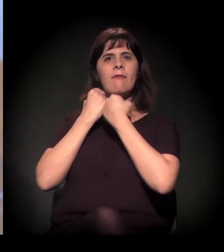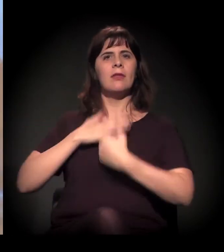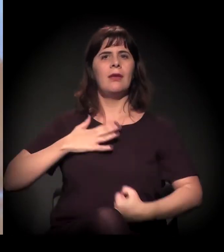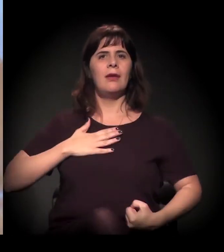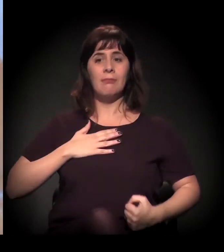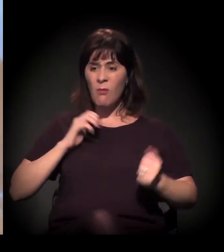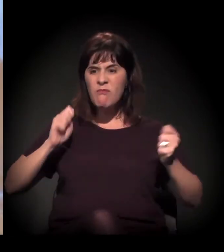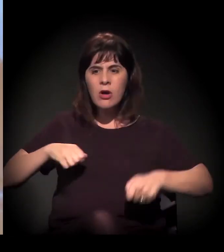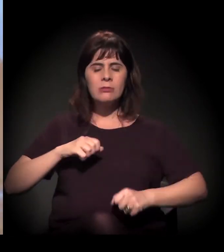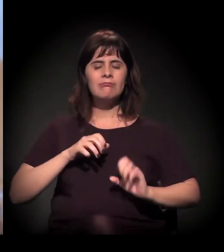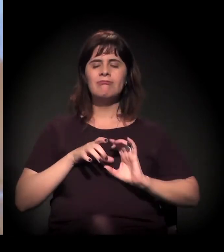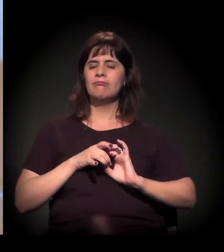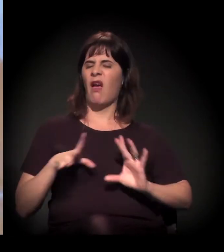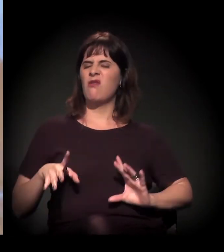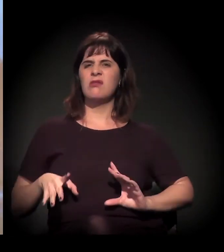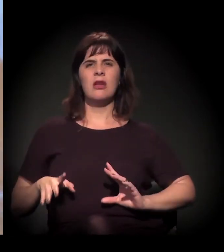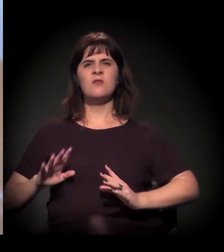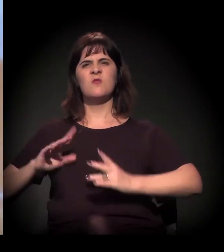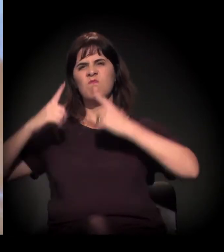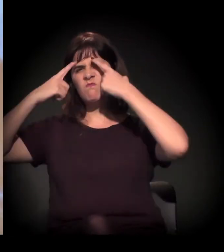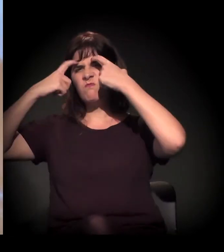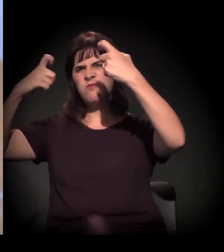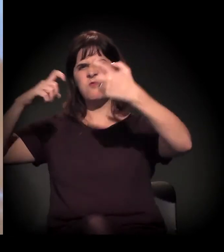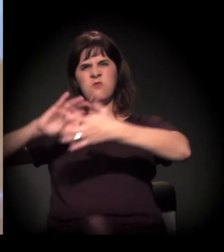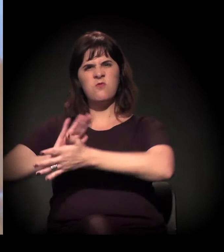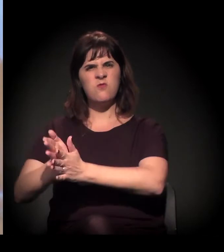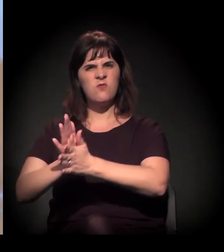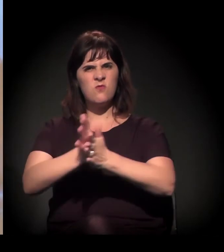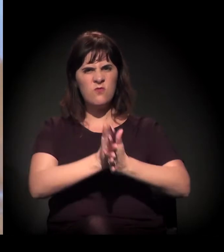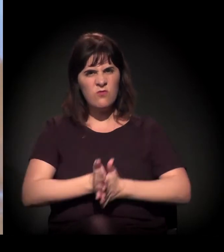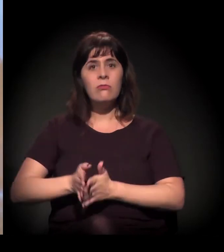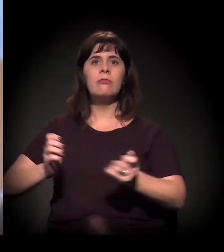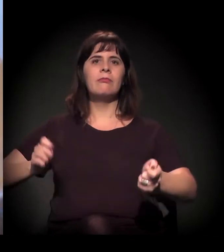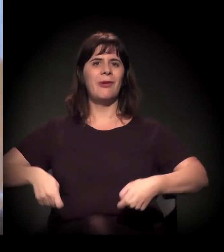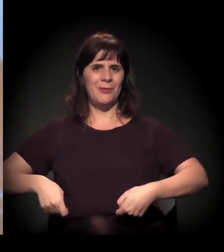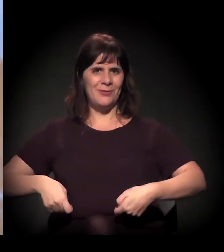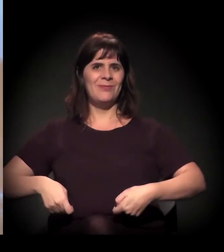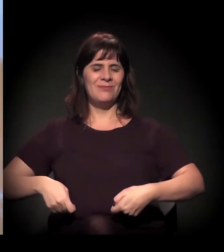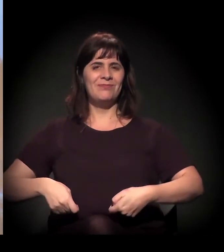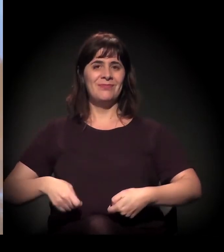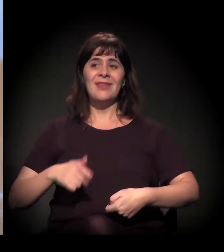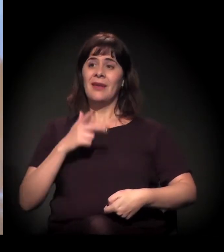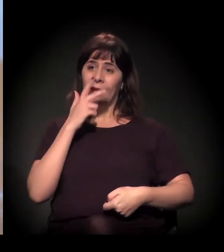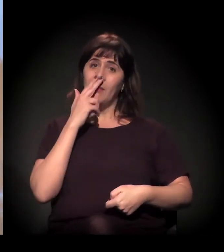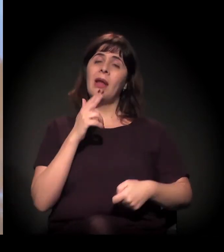Então teve um recrudescimento da violência ali no primeiro semestre,